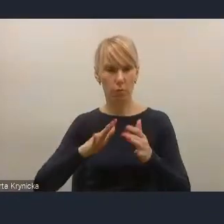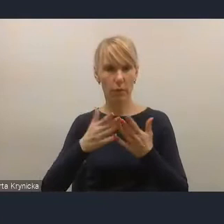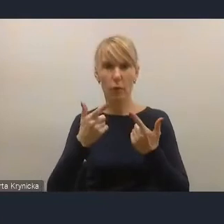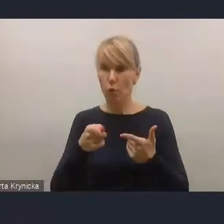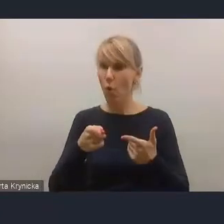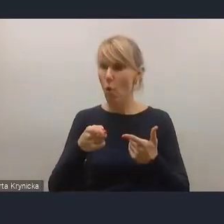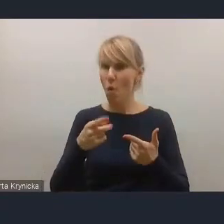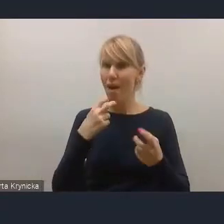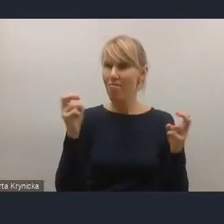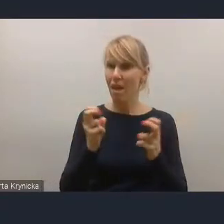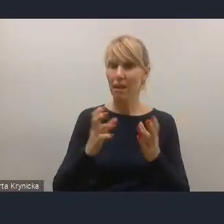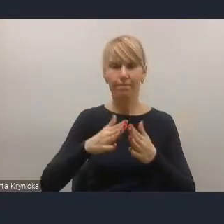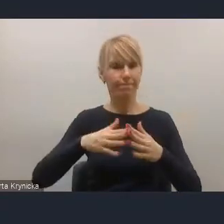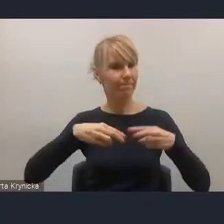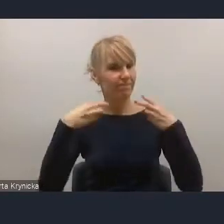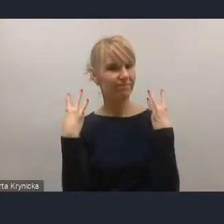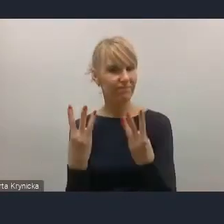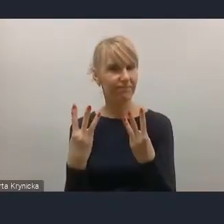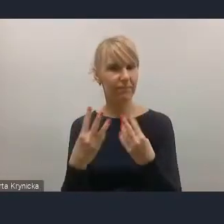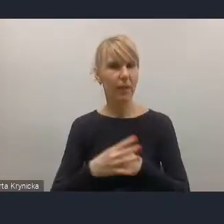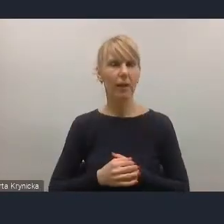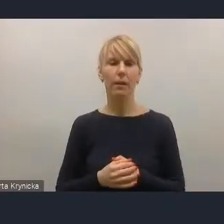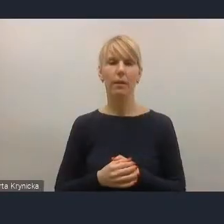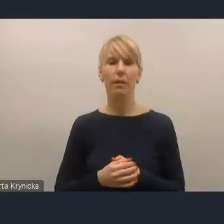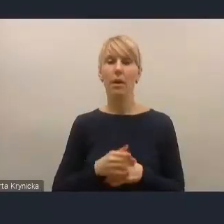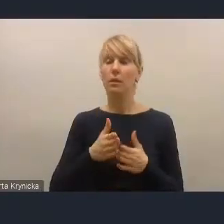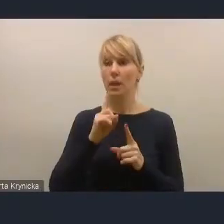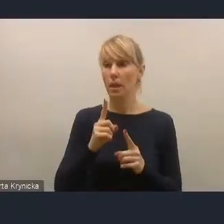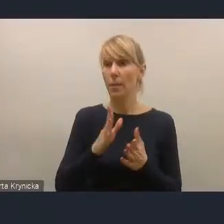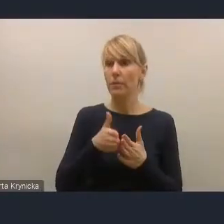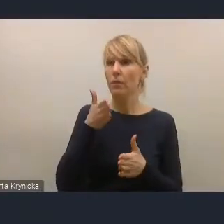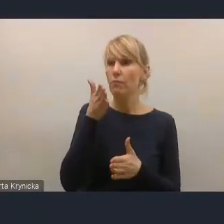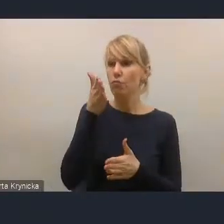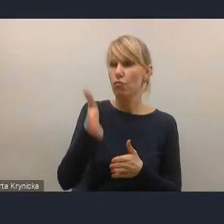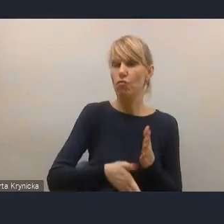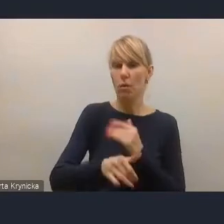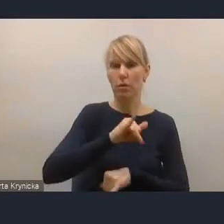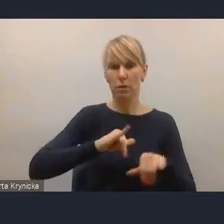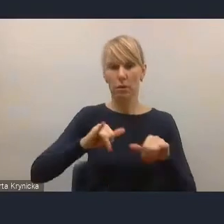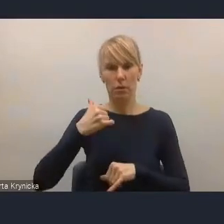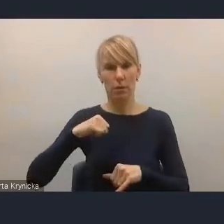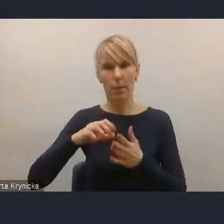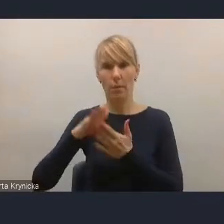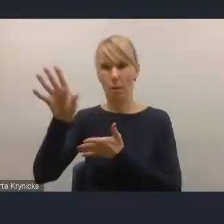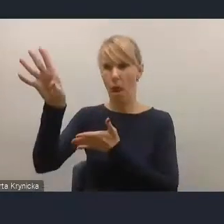Po pierwsze w kontekście tego, co czeka samorządy w zakresie implementacji na poziomie lokalnym